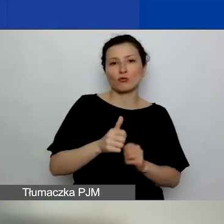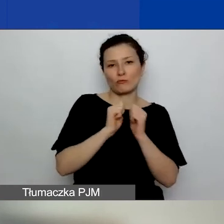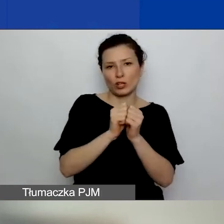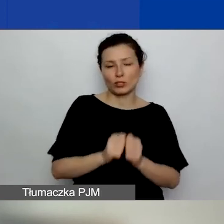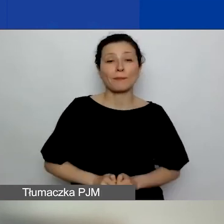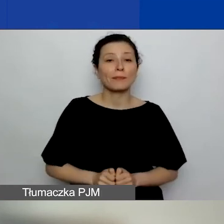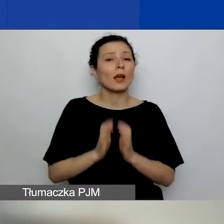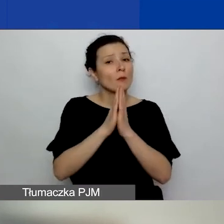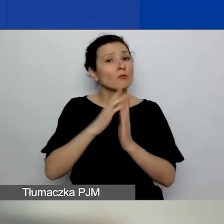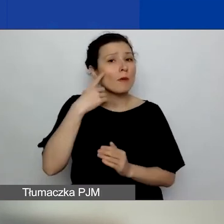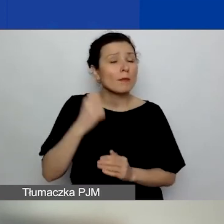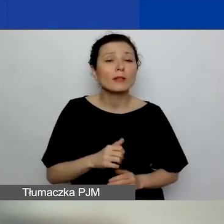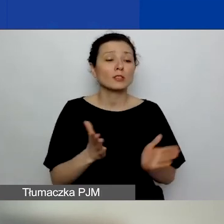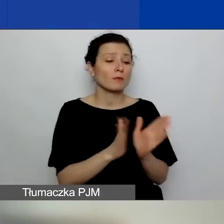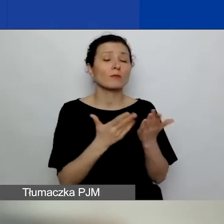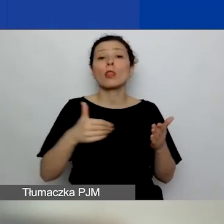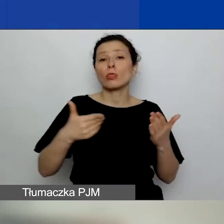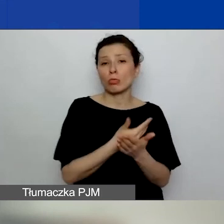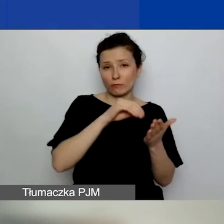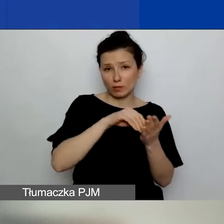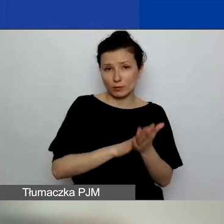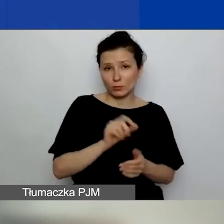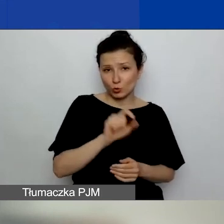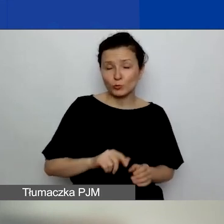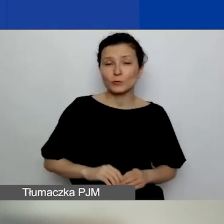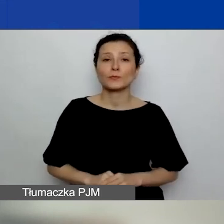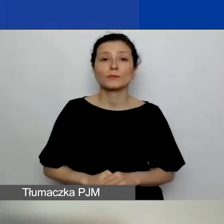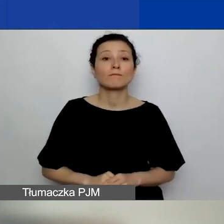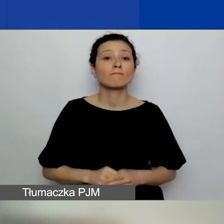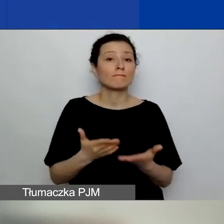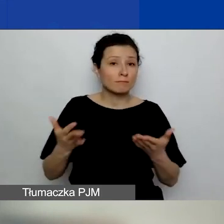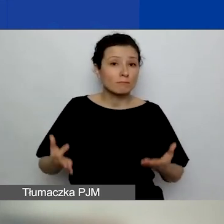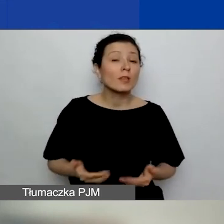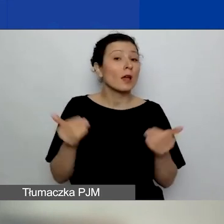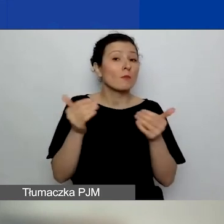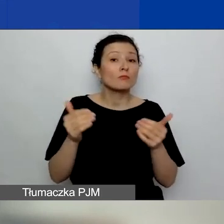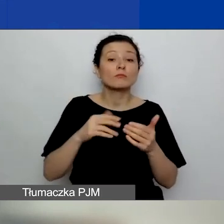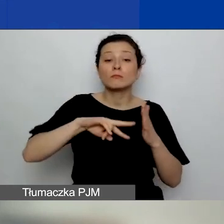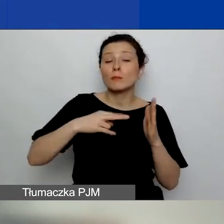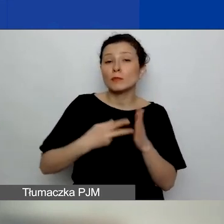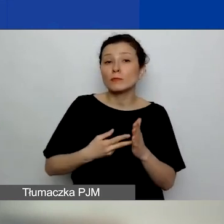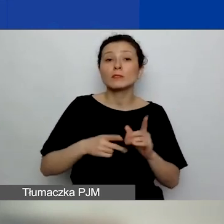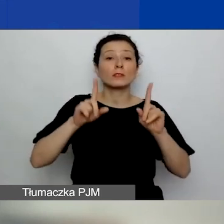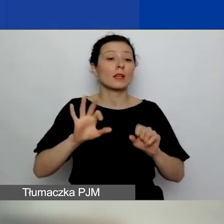i mamy nowe zapisy w podręczniku na ten temat - możecie sobie zaplanować rozpoczęcie projektu 1 września,